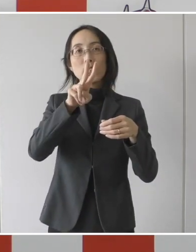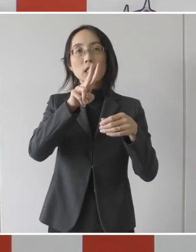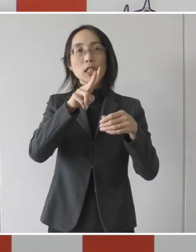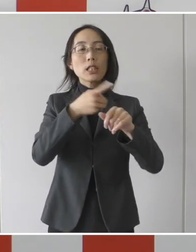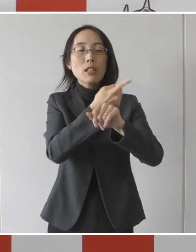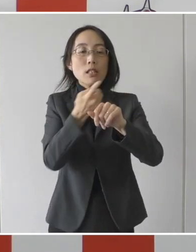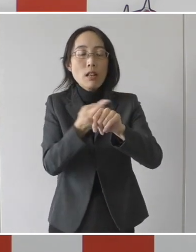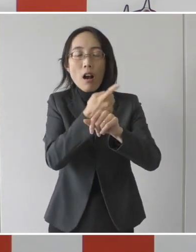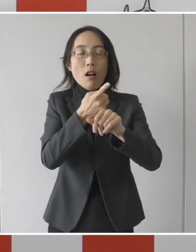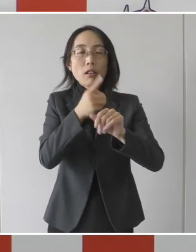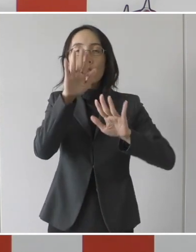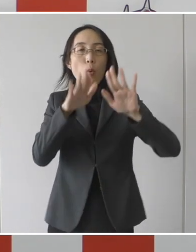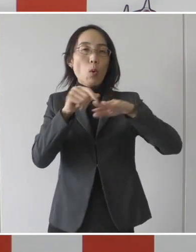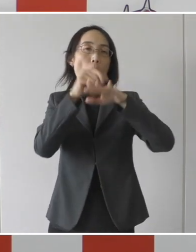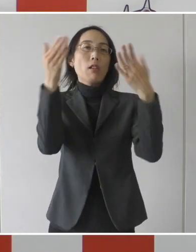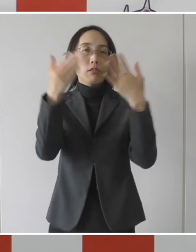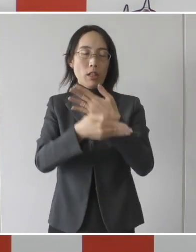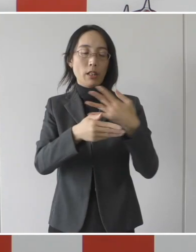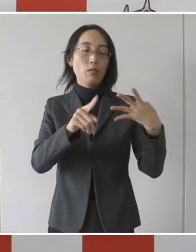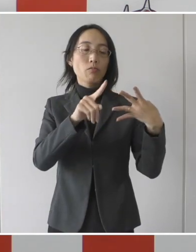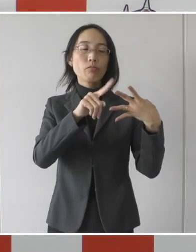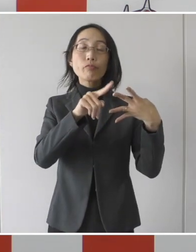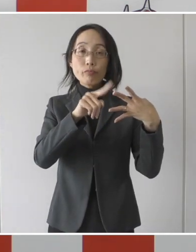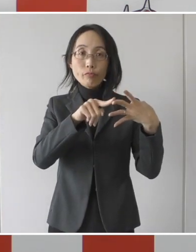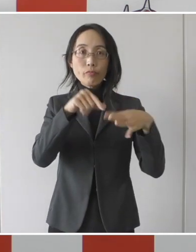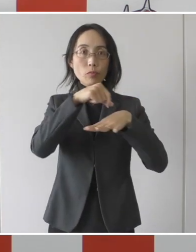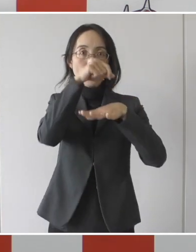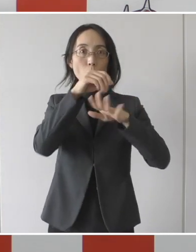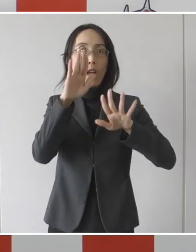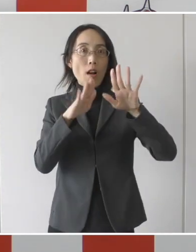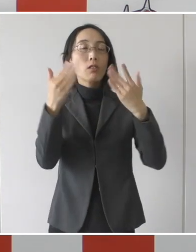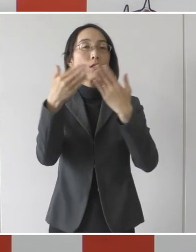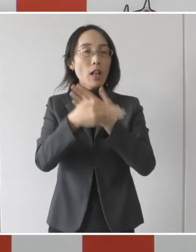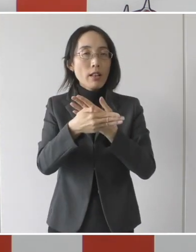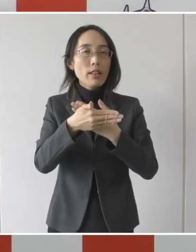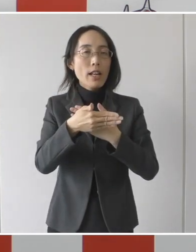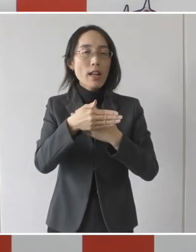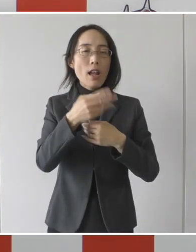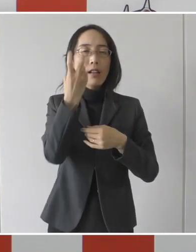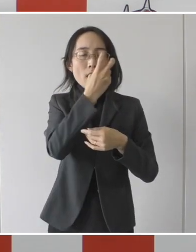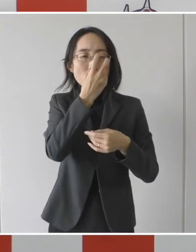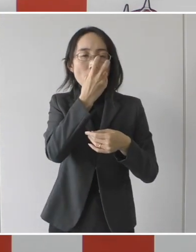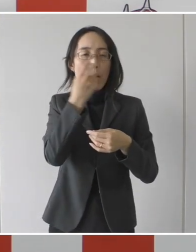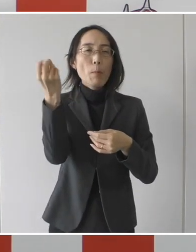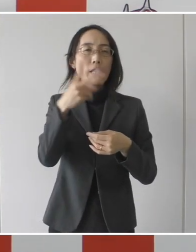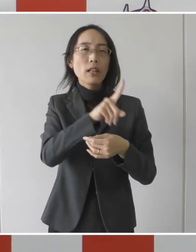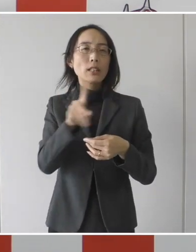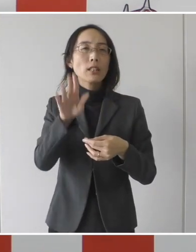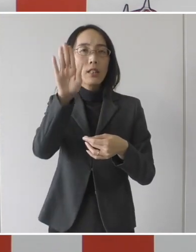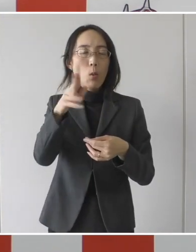二つ目の症状警戒後、24時間経過した後、24時間以上間隔を空けた2回の検査で陰性